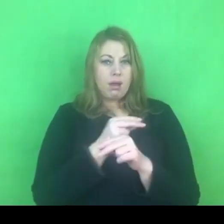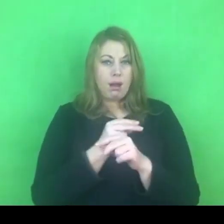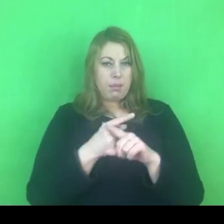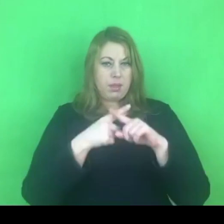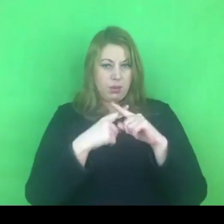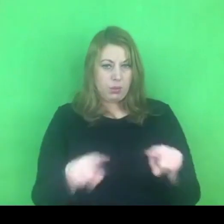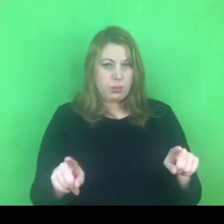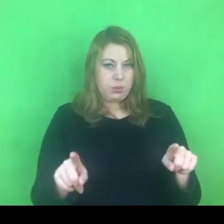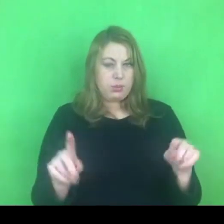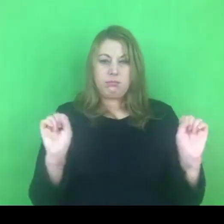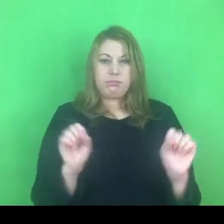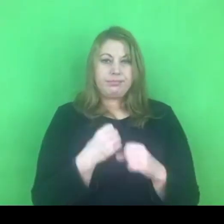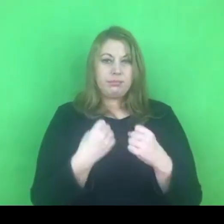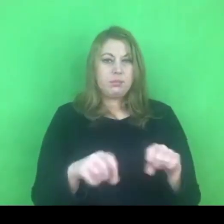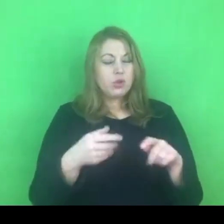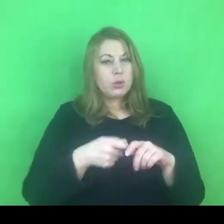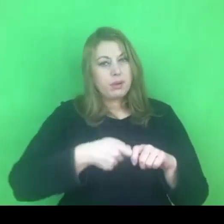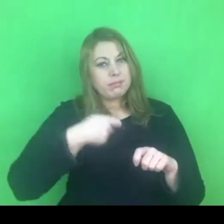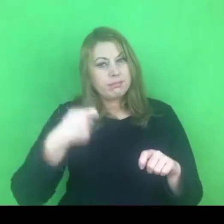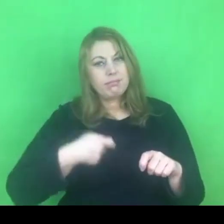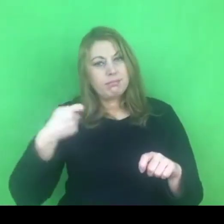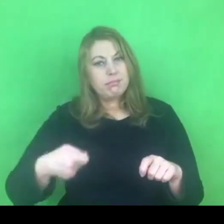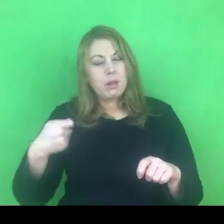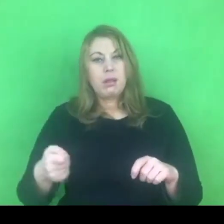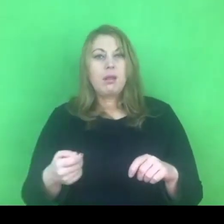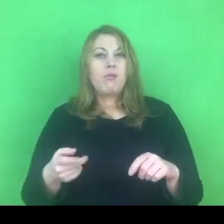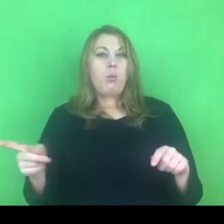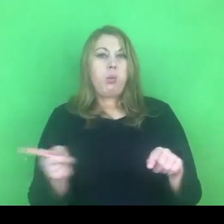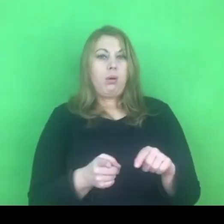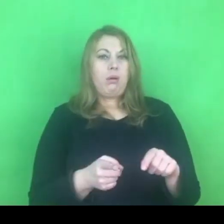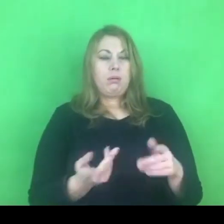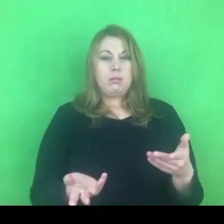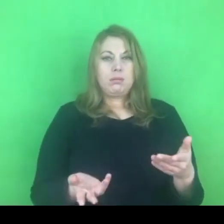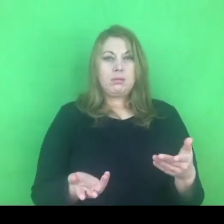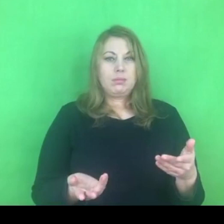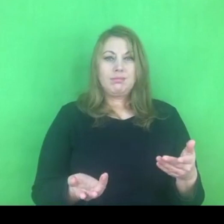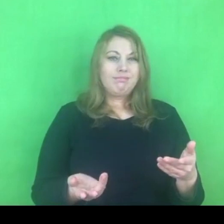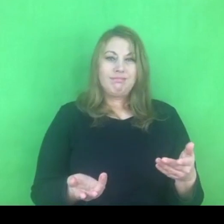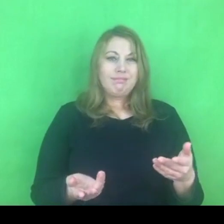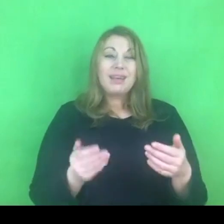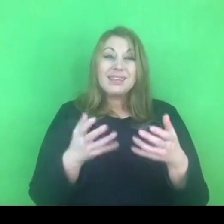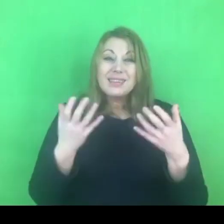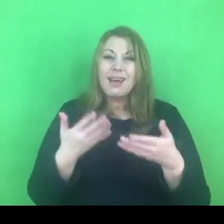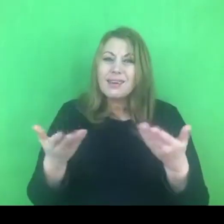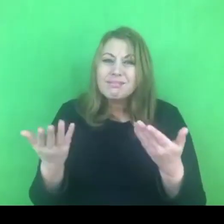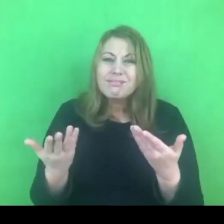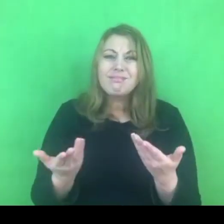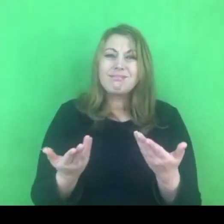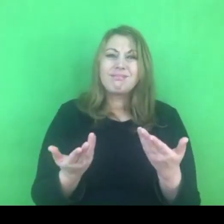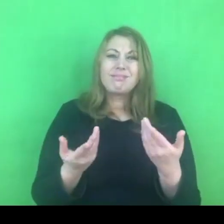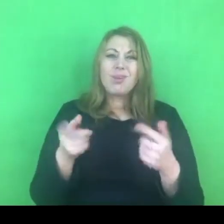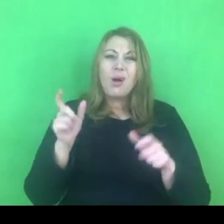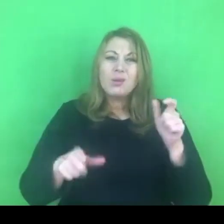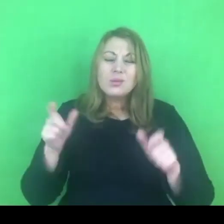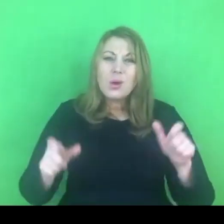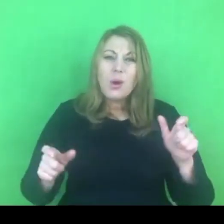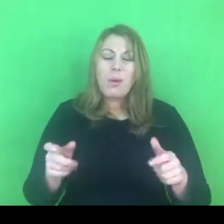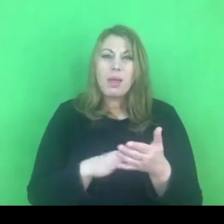Czyli wydłużanie ich w czasie a nie skracanie, bo jak wiemy motywowanie osób stosujących przemoc do podjęcia jakichkolwiek działań